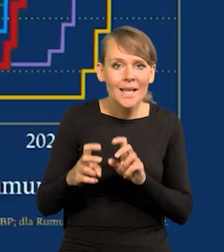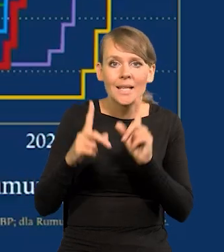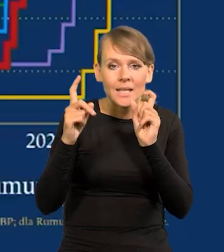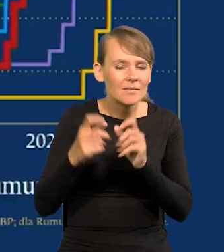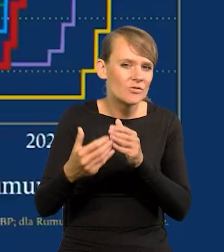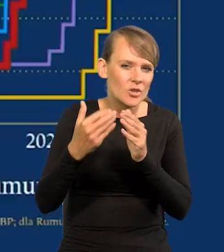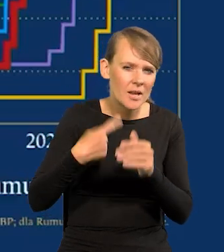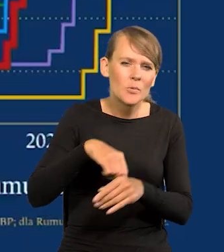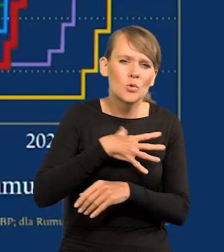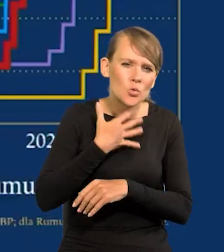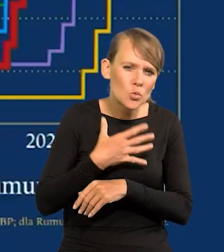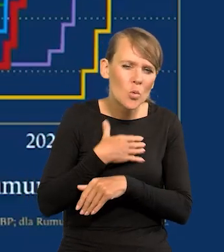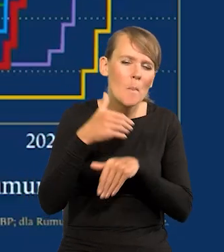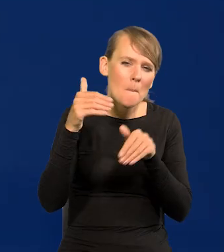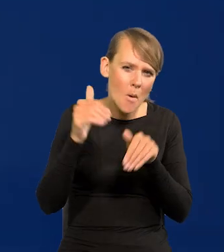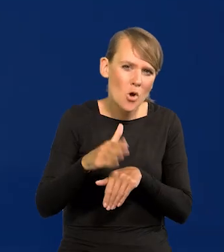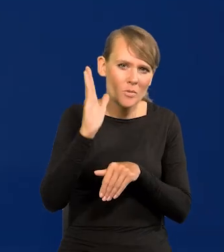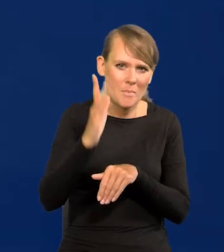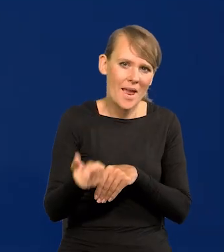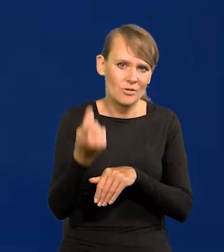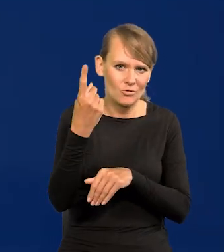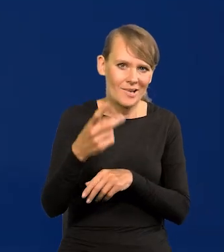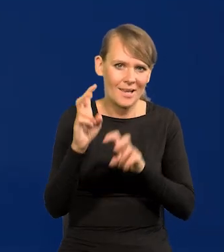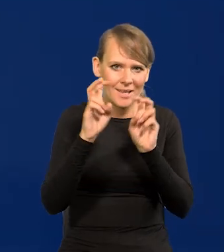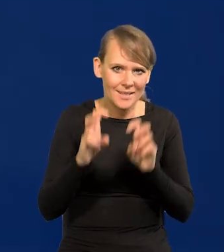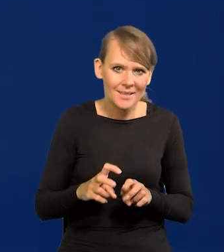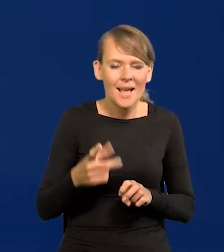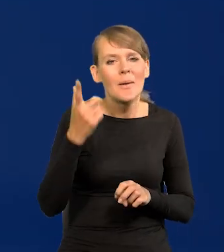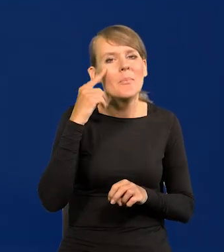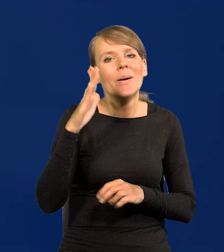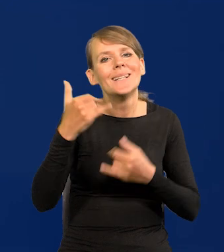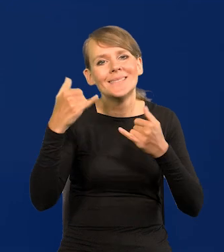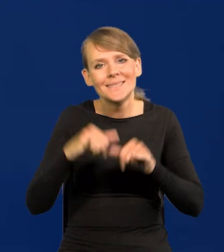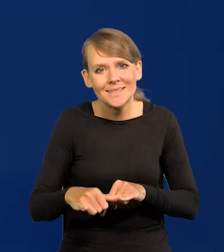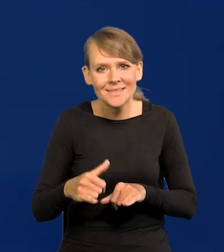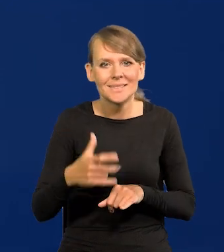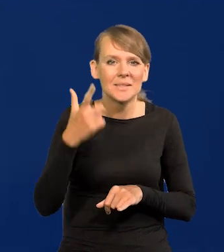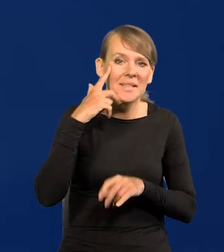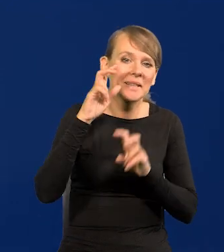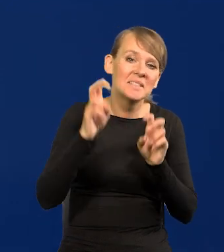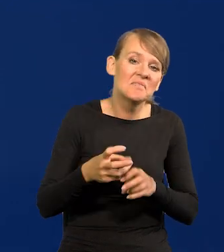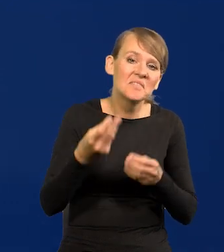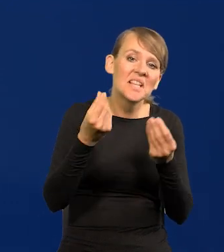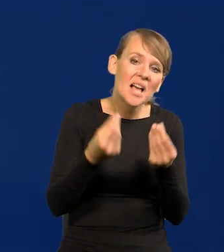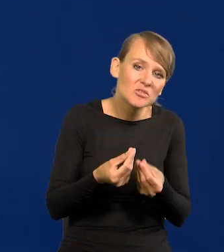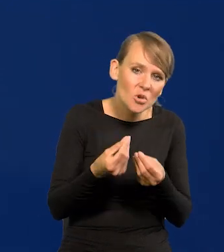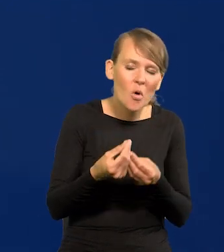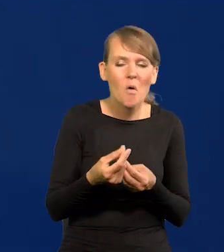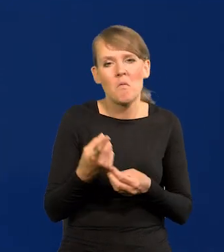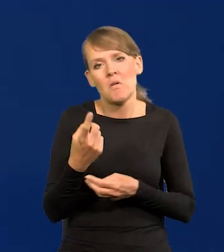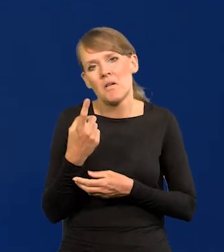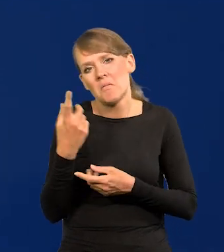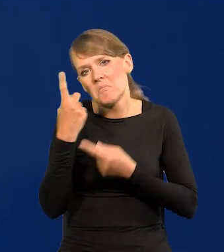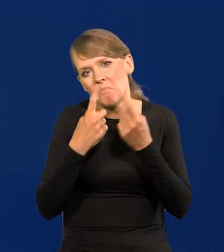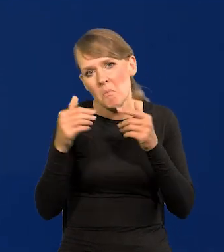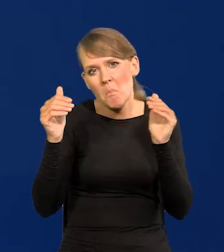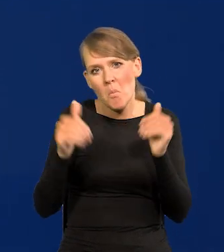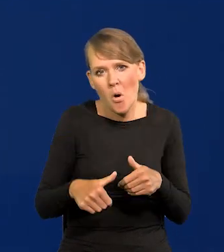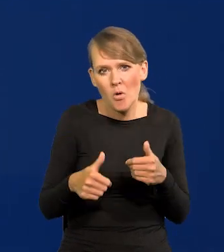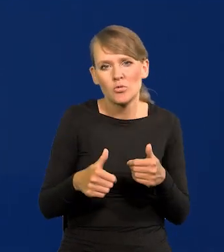Spodziewaliśmy się jakiegoś kryzysu. Ale innego, ponownie finansowego i tak dalej. Mówiło się, że jakiś kryzys powstanie na skutek tego,